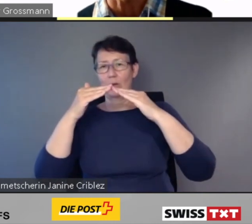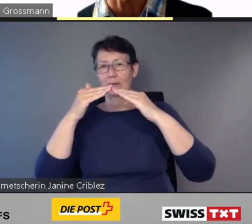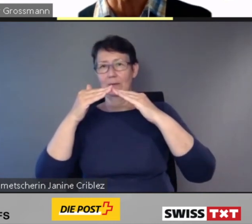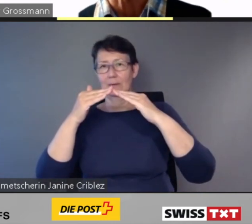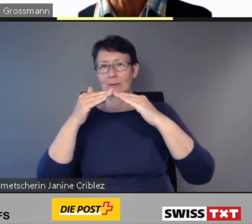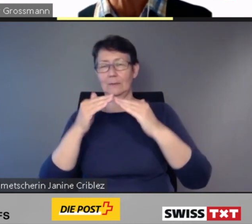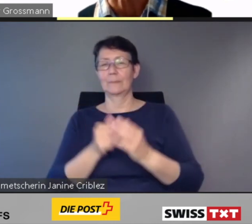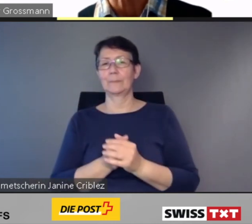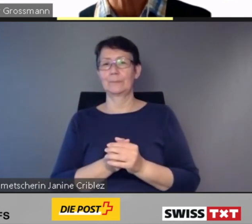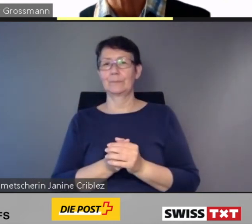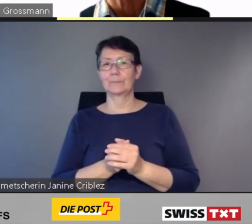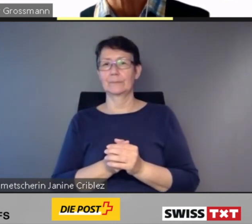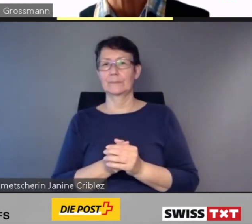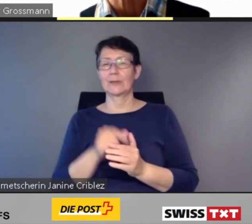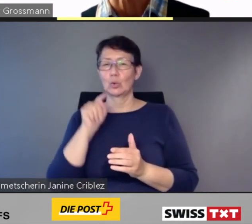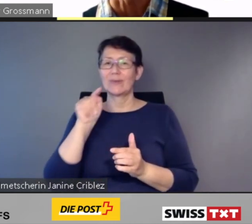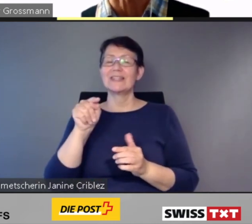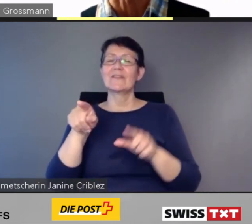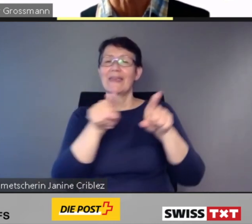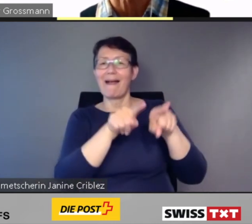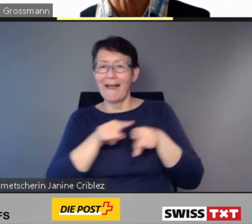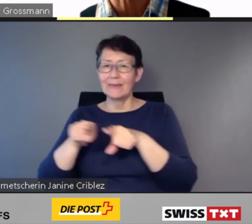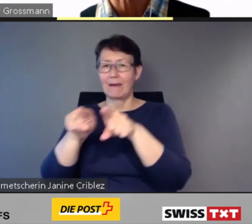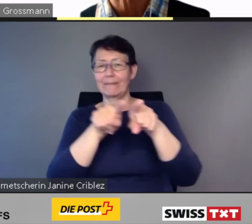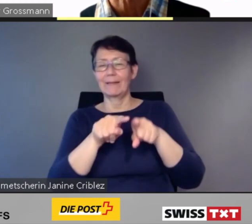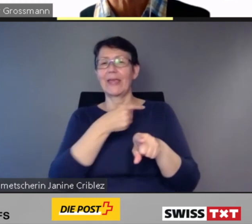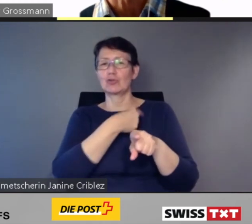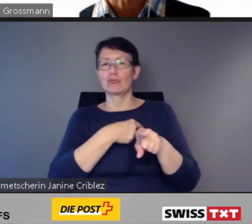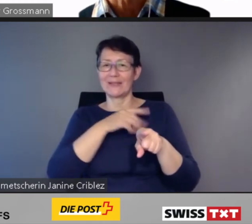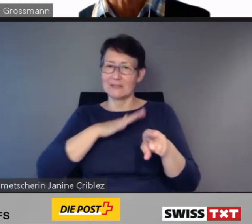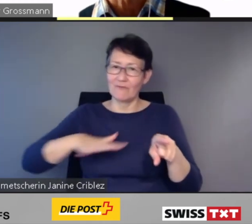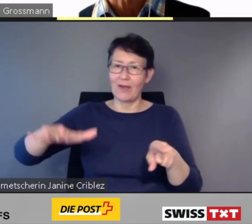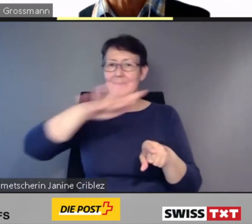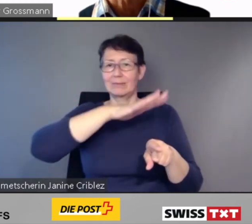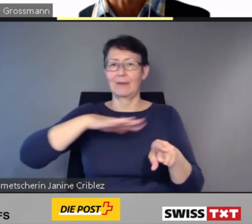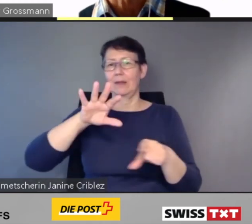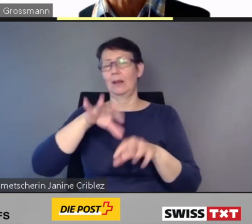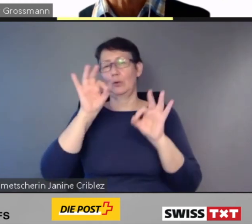* Tonunterbruch *